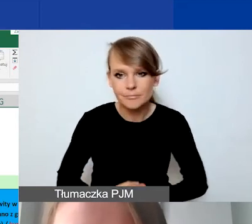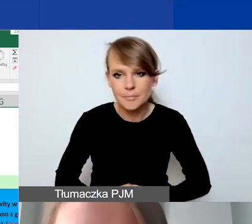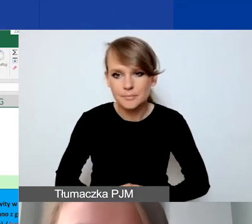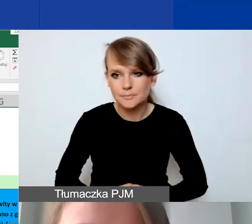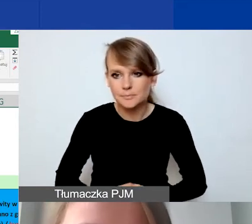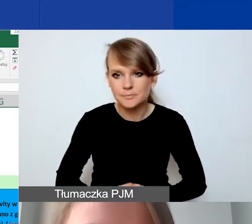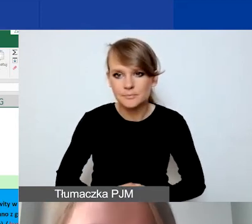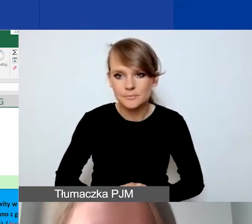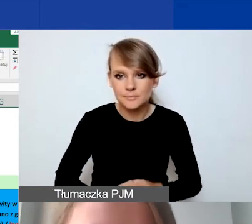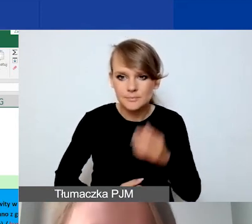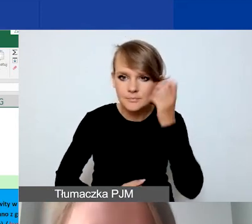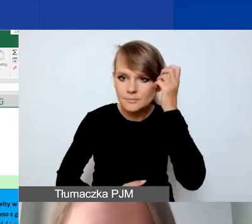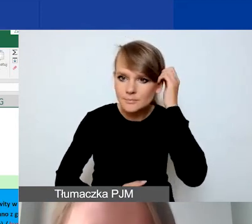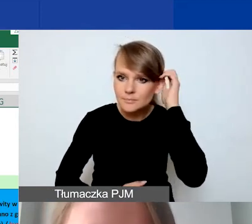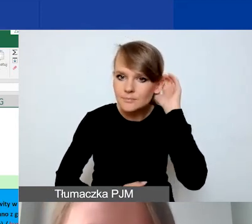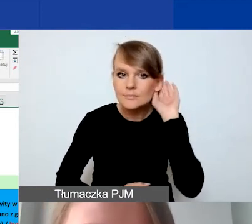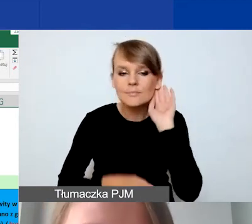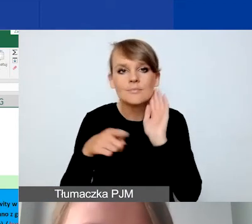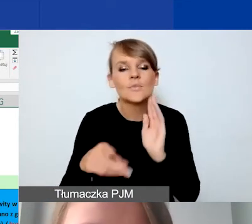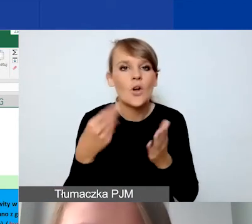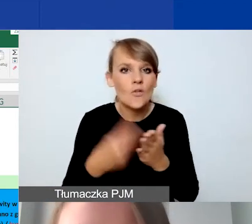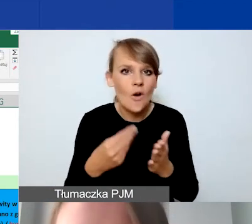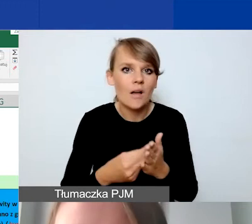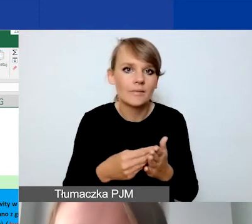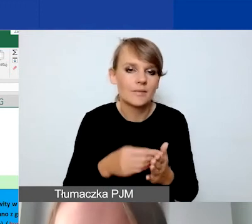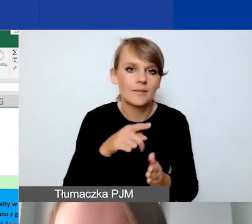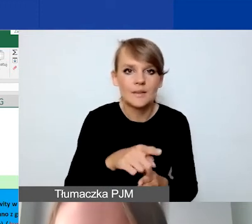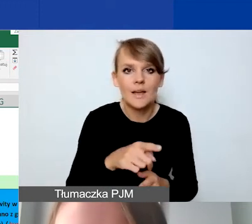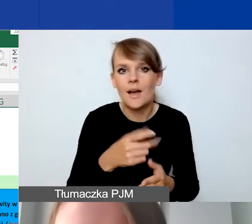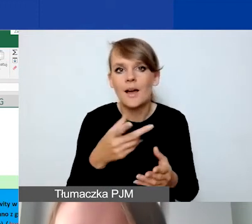dana kwota czy dana pozycja.